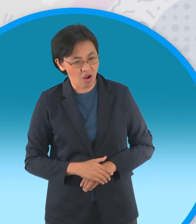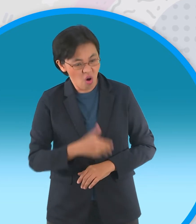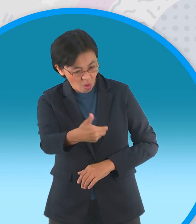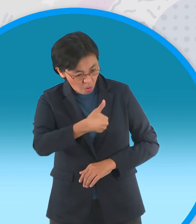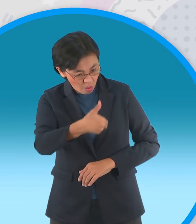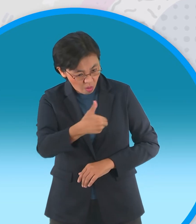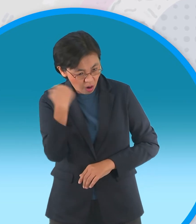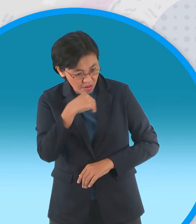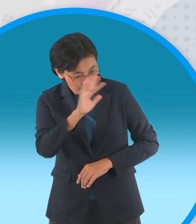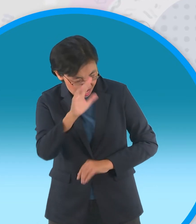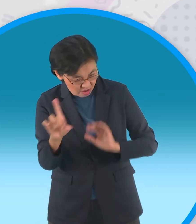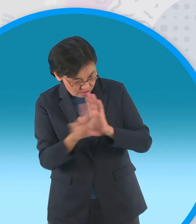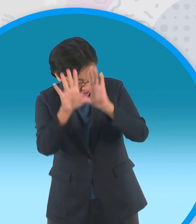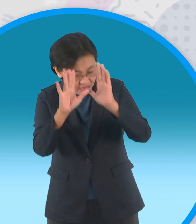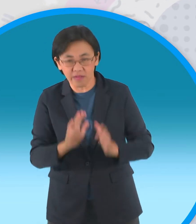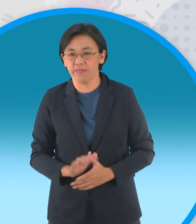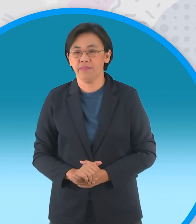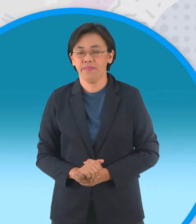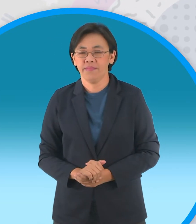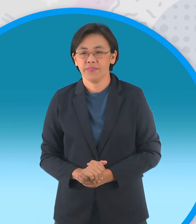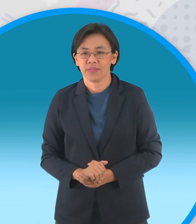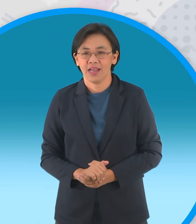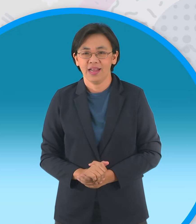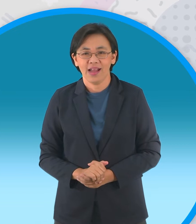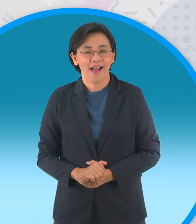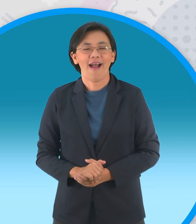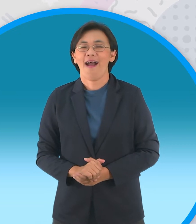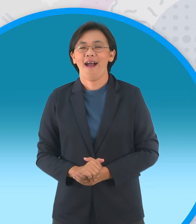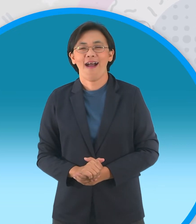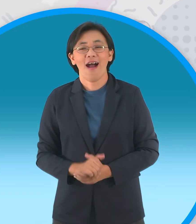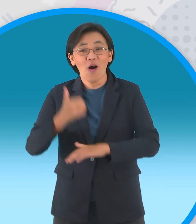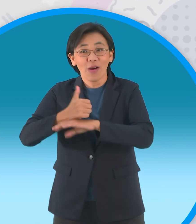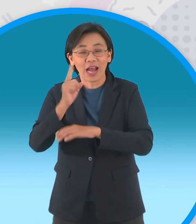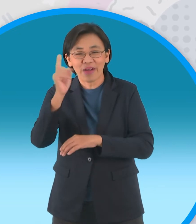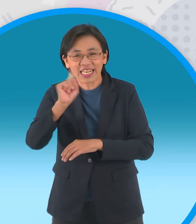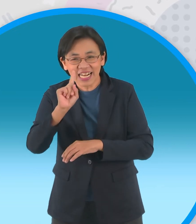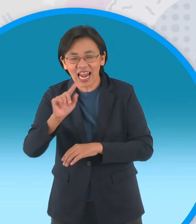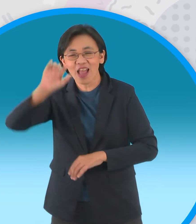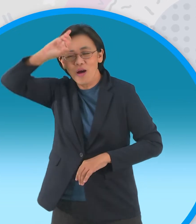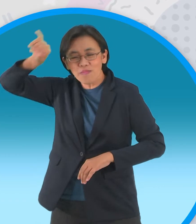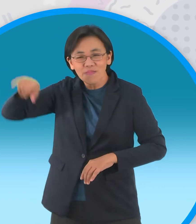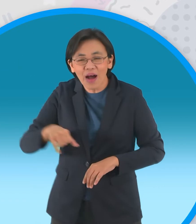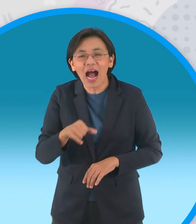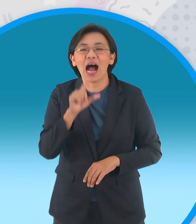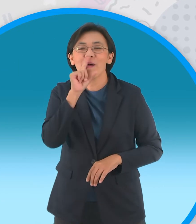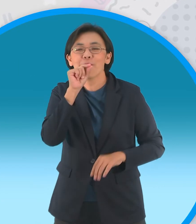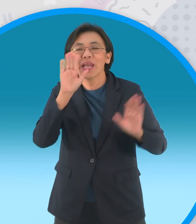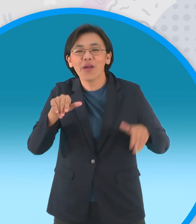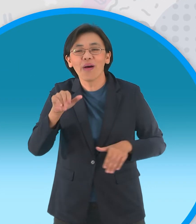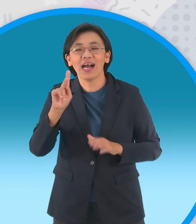ของพวกเจ้าเทวดายื่นคำขาดแล้วก็ส่งนายใหม่ มาให้แล้วนั้นก็คือนกกระสาครับเมื่อฝูงกบเห็นเจ้านายใหม่